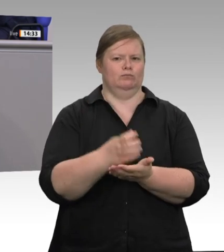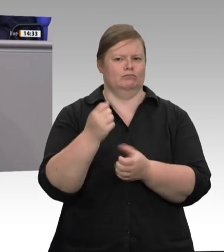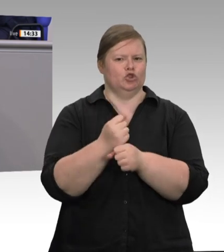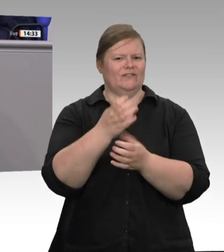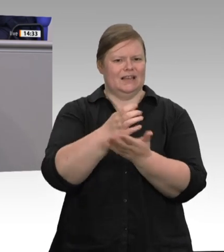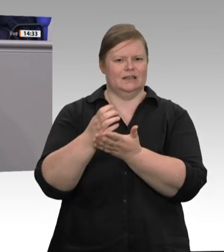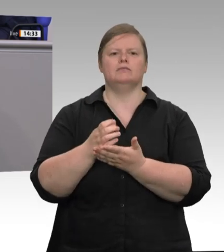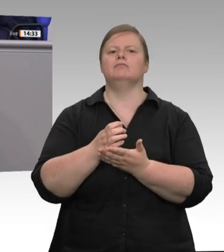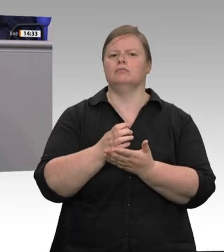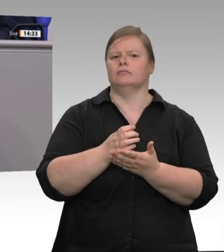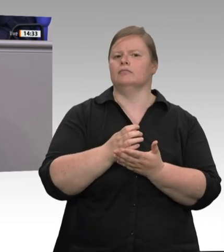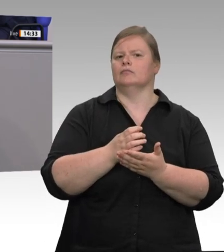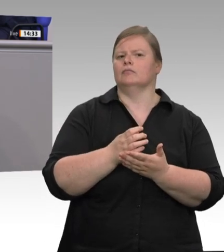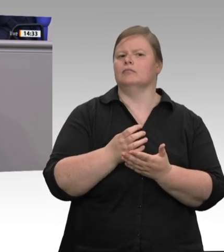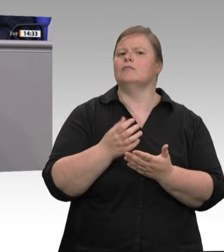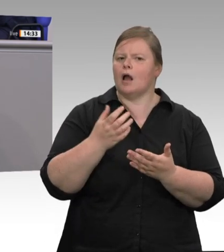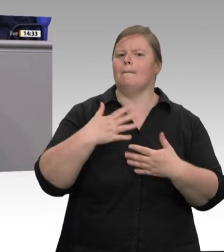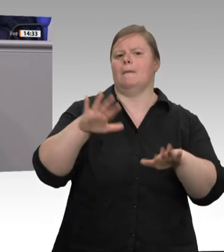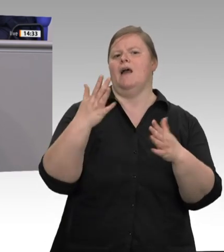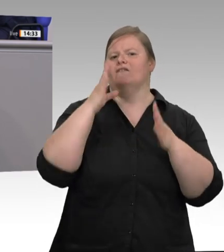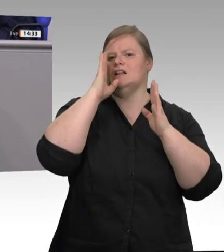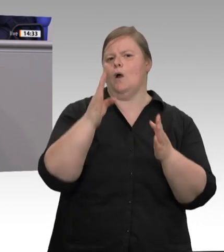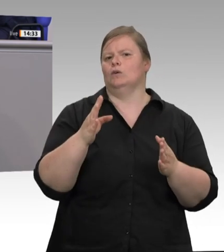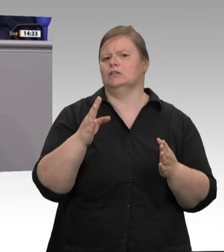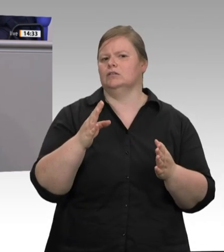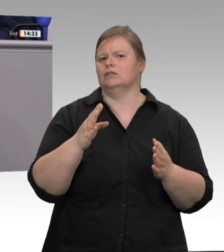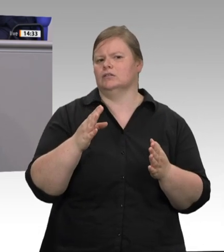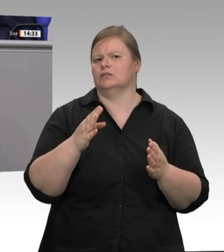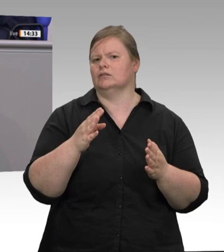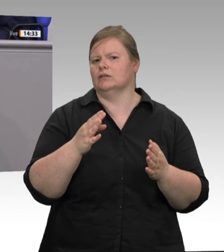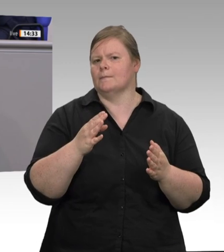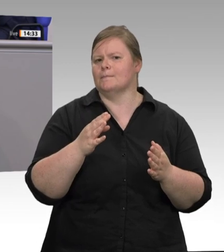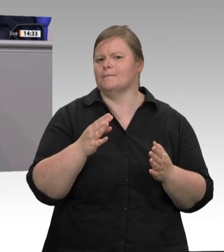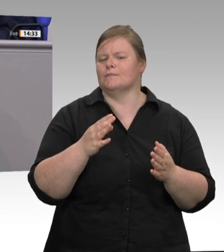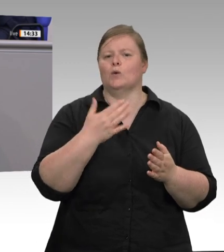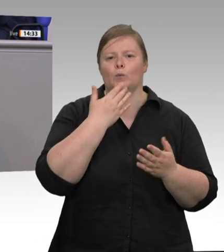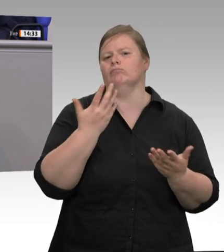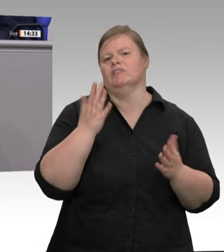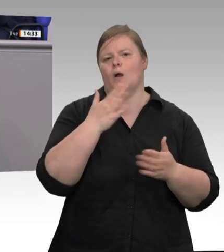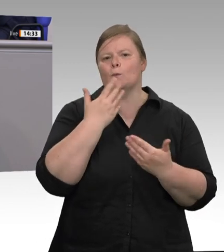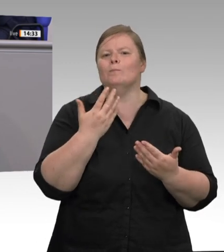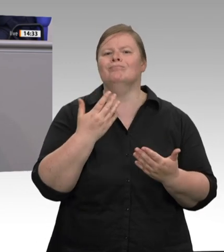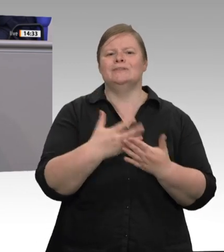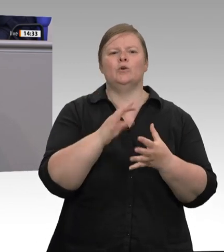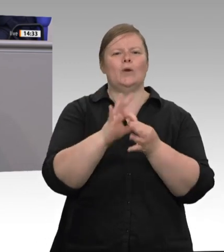Coronafälle. Nicht die Ausnahme, sondern die Regel sind die permanent wiederkehrenden